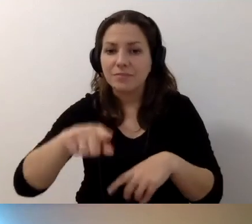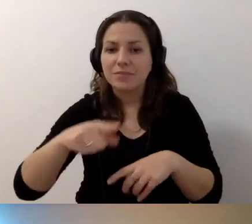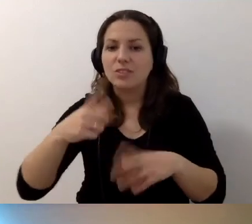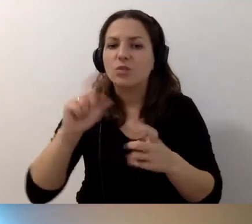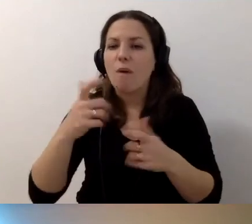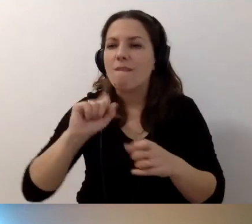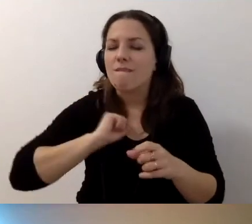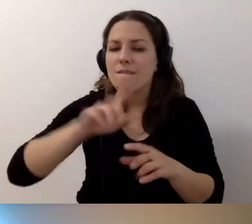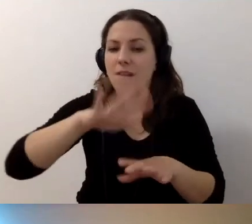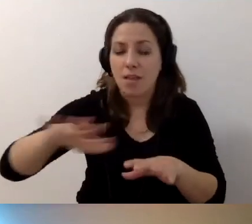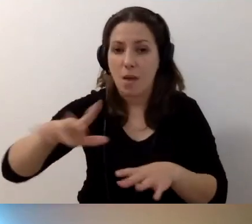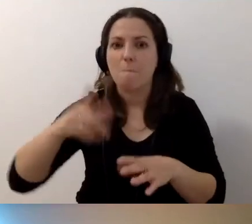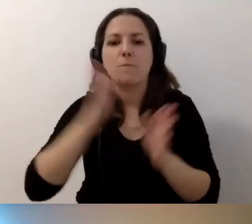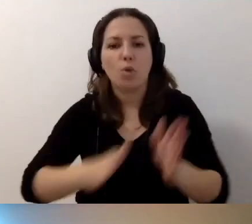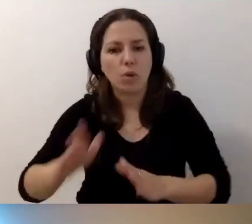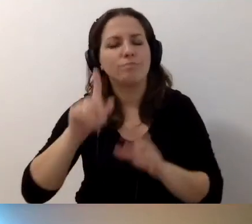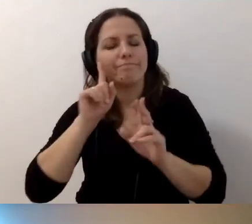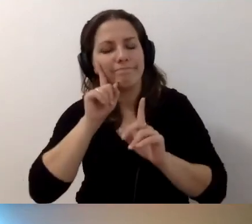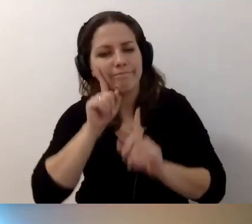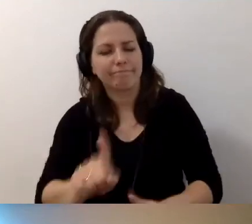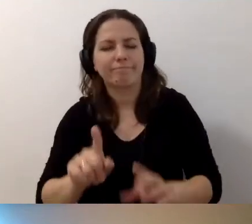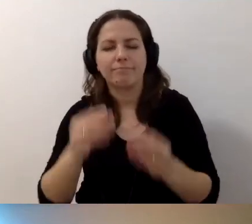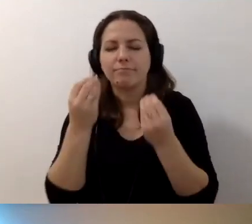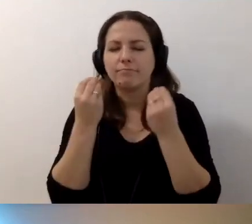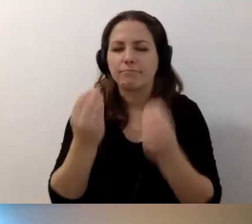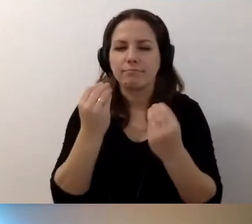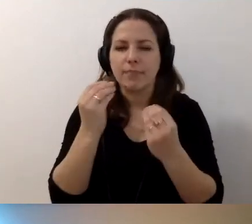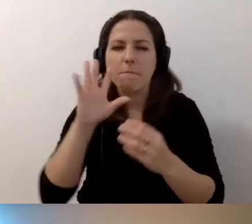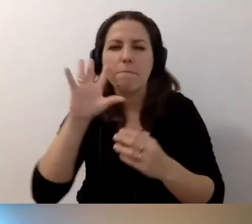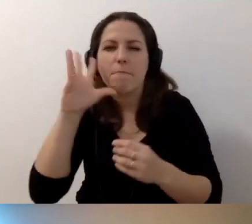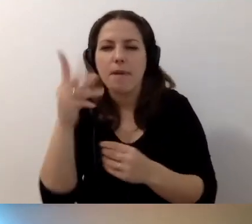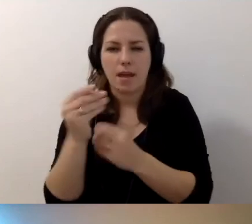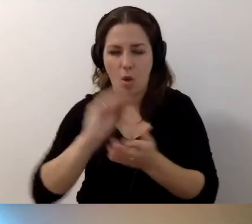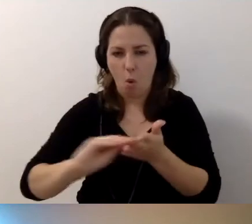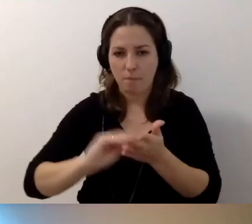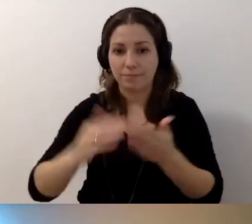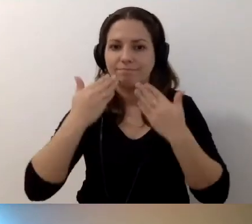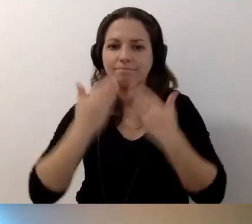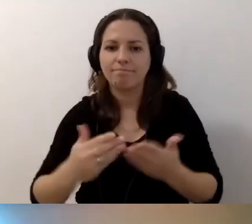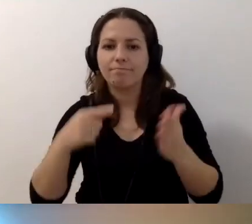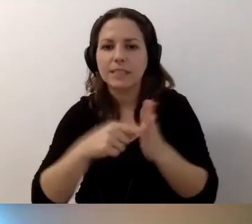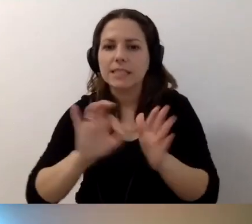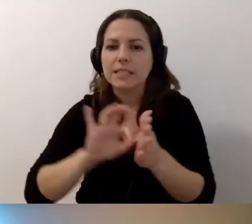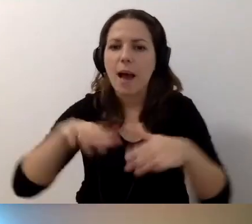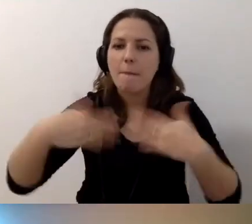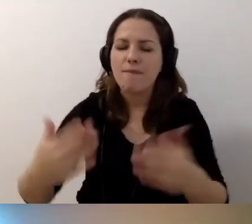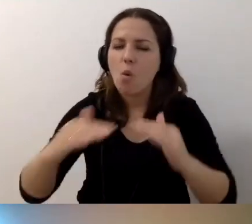Tu prosimy, przygotujcie soczysty, fajny opis. Tylko dzięki temu zapewnimy równy dostęp do piękna,